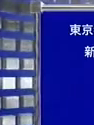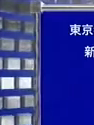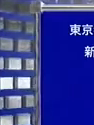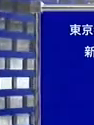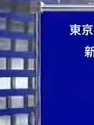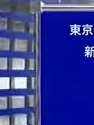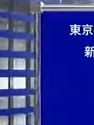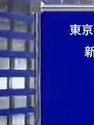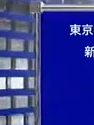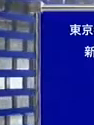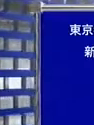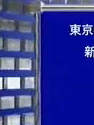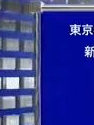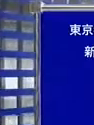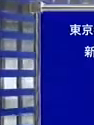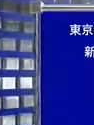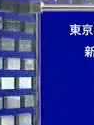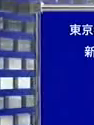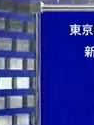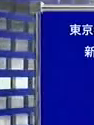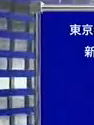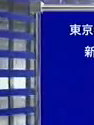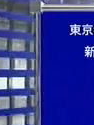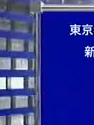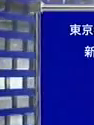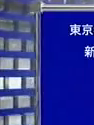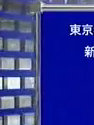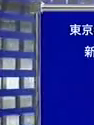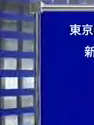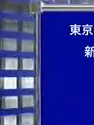新しい日本 杉田健さんの 政見放送でした